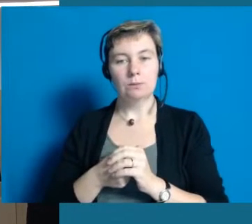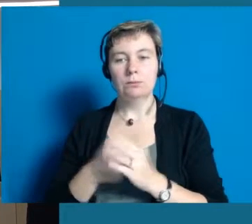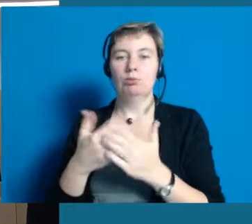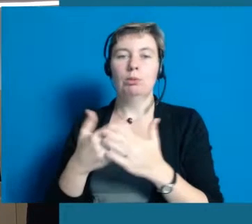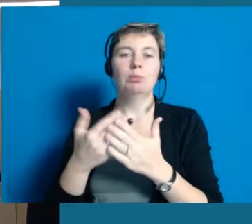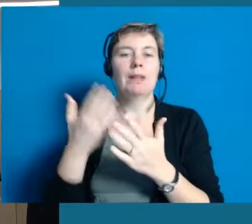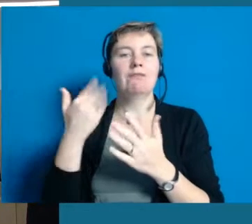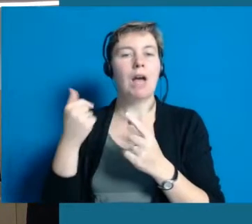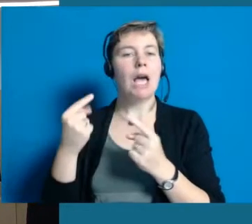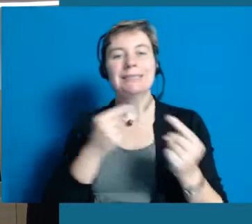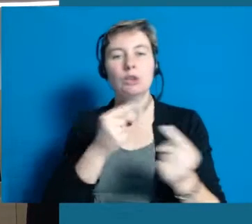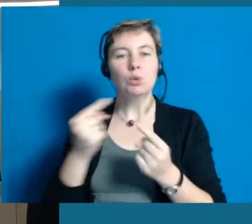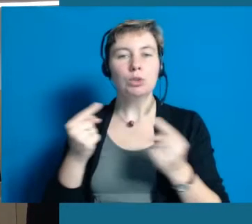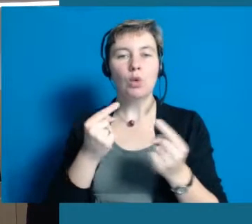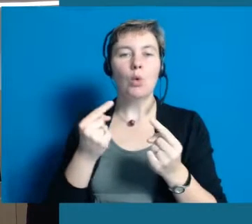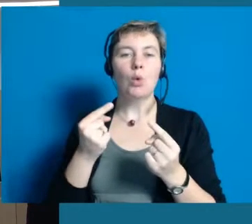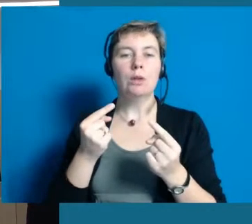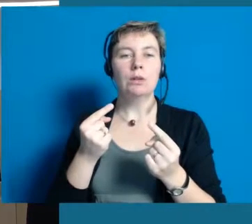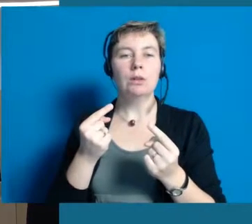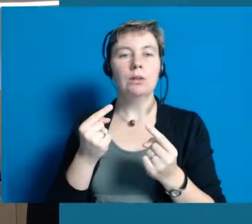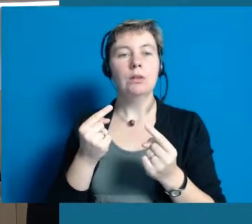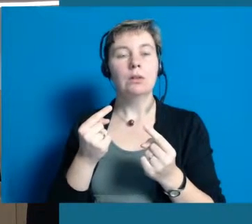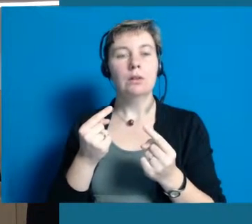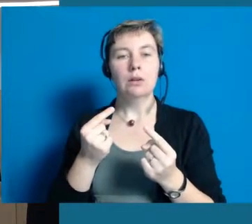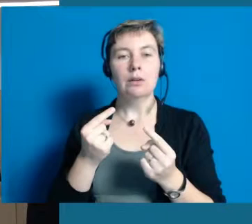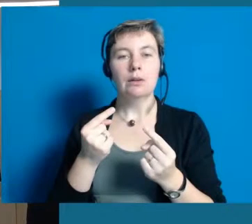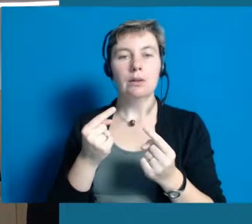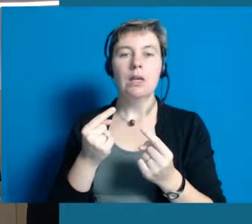Wir haben zum Beispiel auch die Diskussion, im Moment,